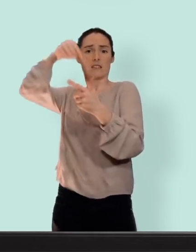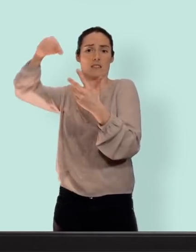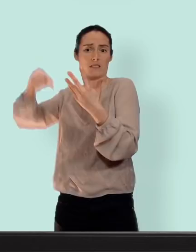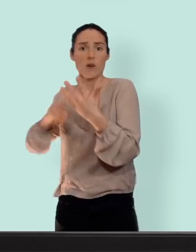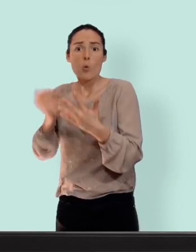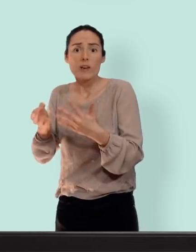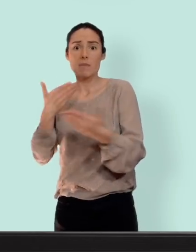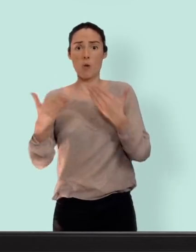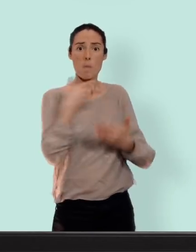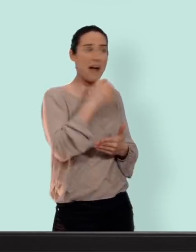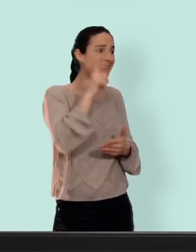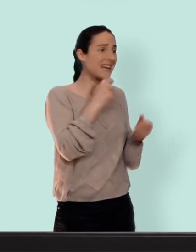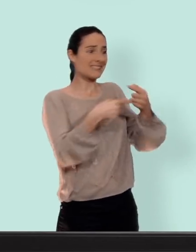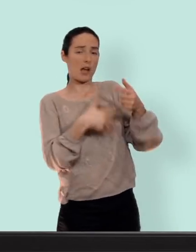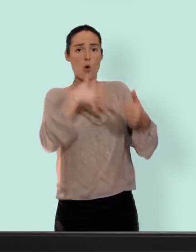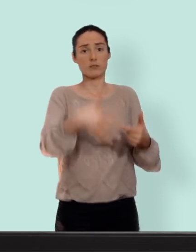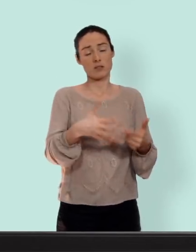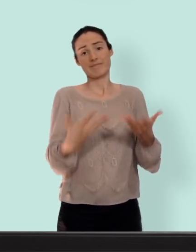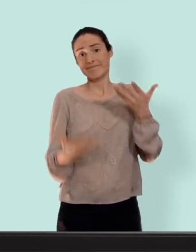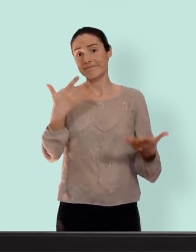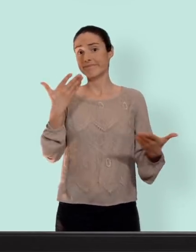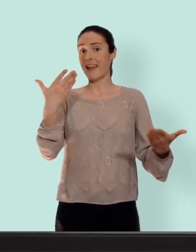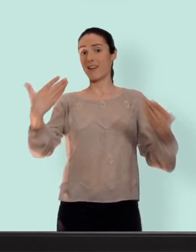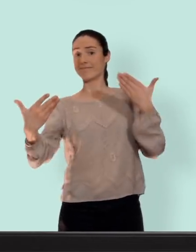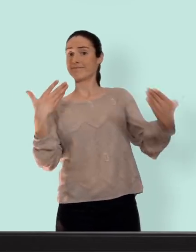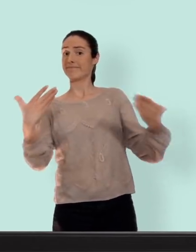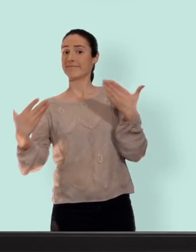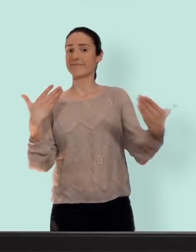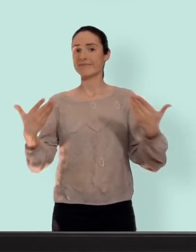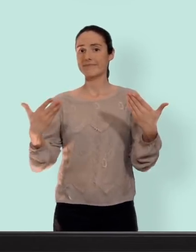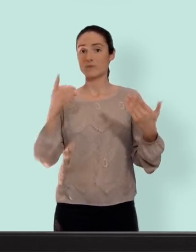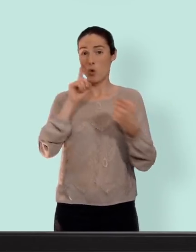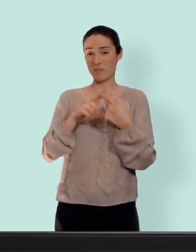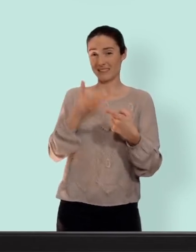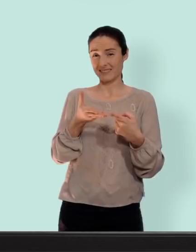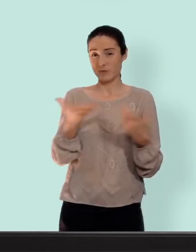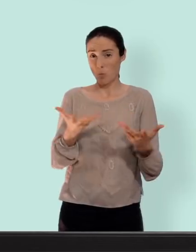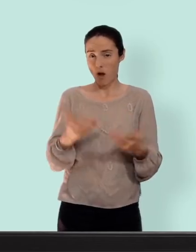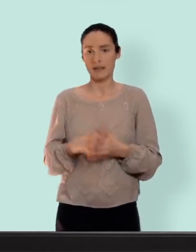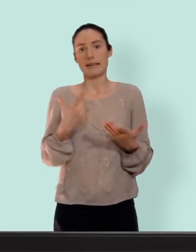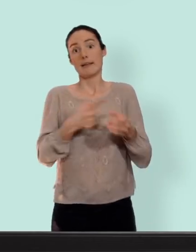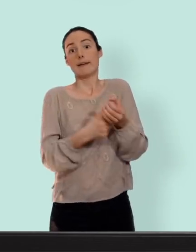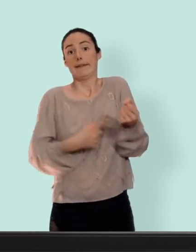de thrombose avec la pilule donc c'est toujours à mettre dans une sorte de but et la retirette n'est pas un moyen de contraception